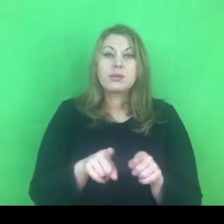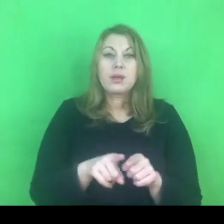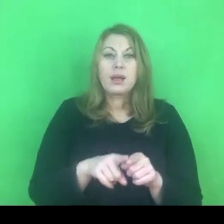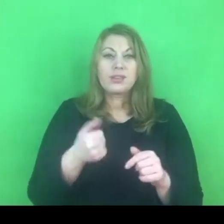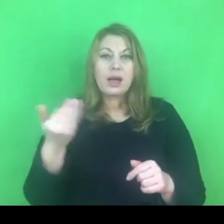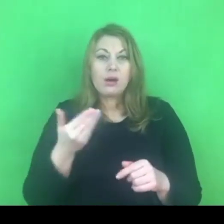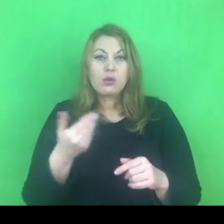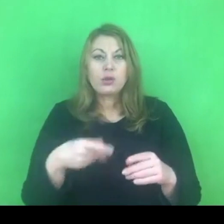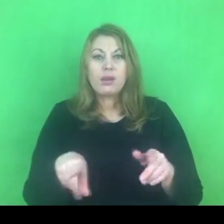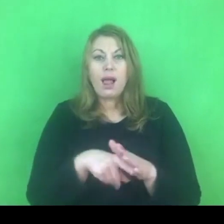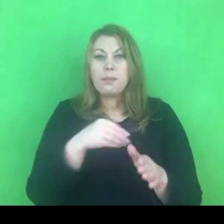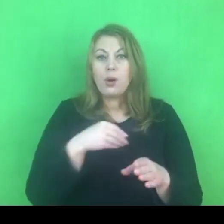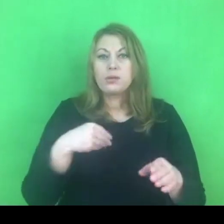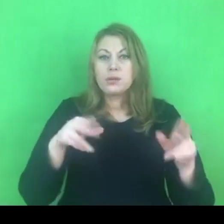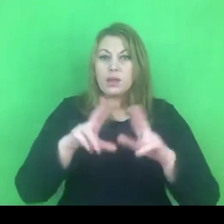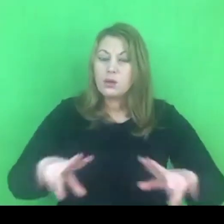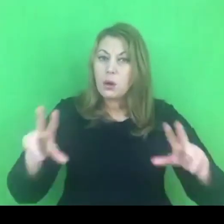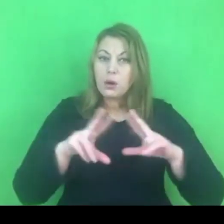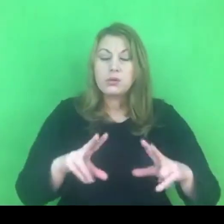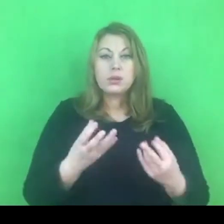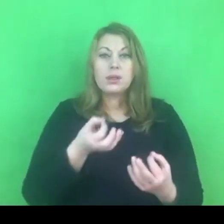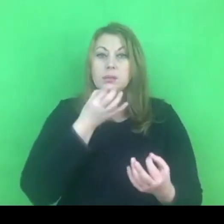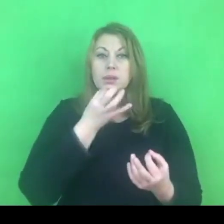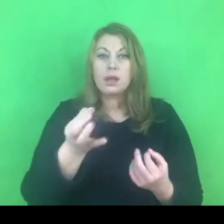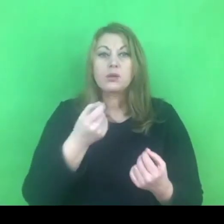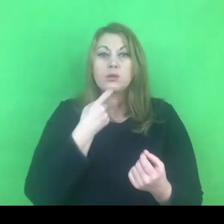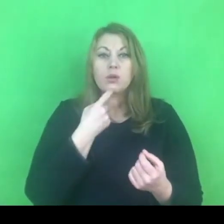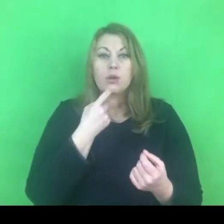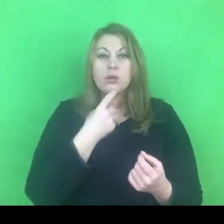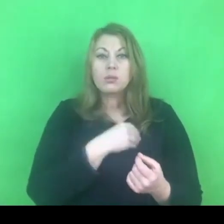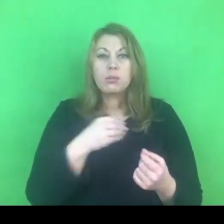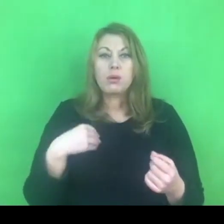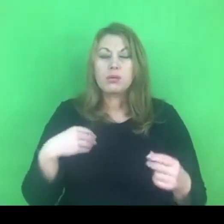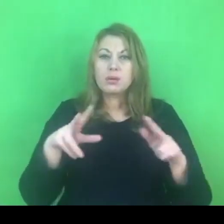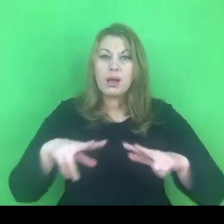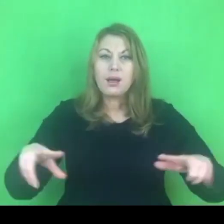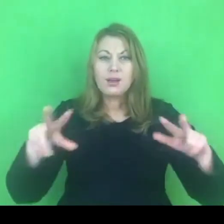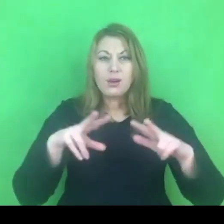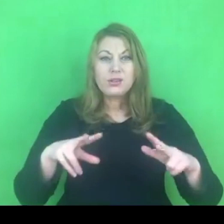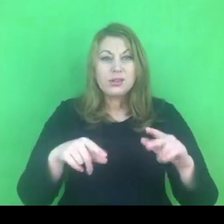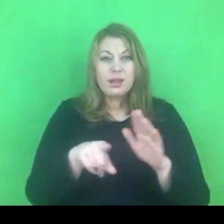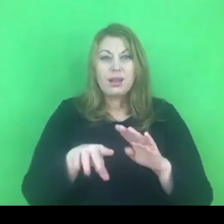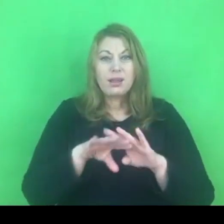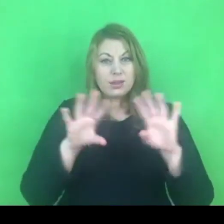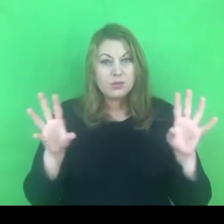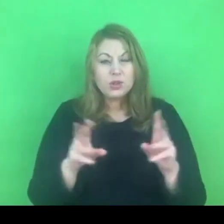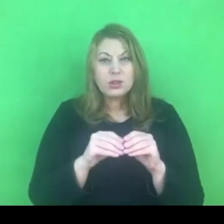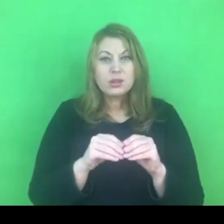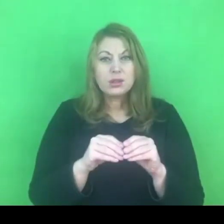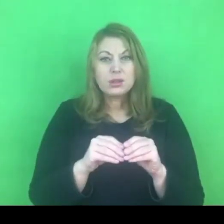Oczywiście pojawia się pytanie: co to znaczy polska rodzina? Czy dla nas wszystkich to pojęcie oznacza to samo?